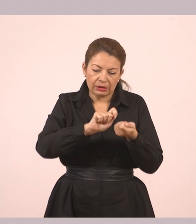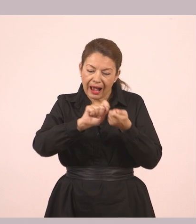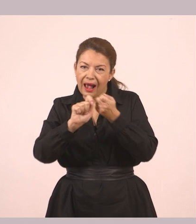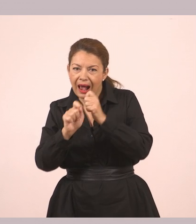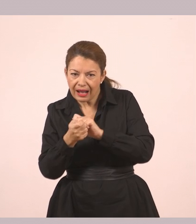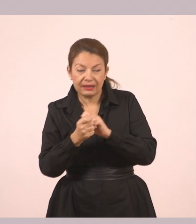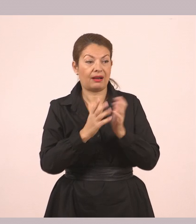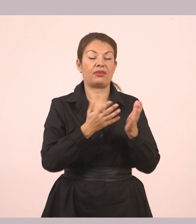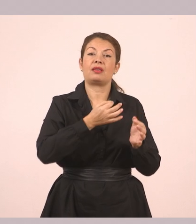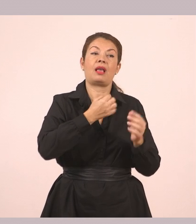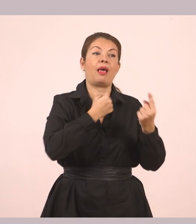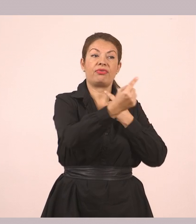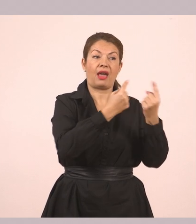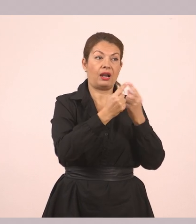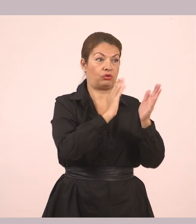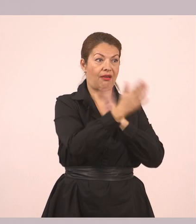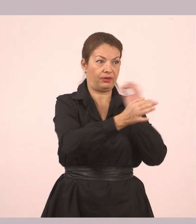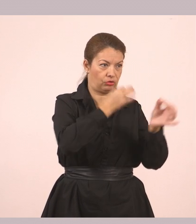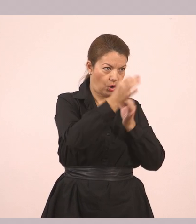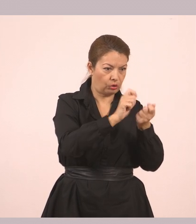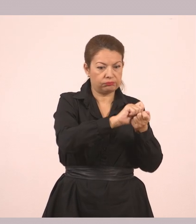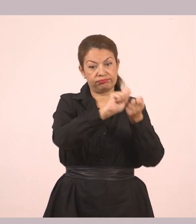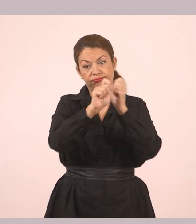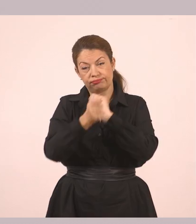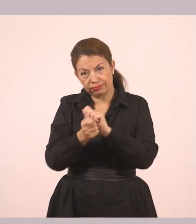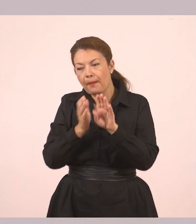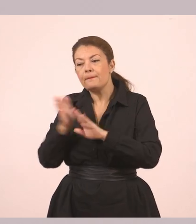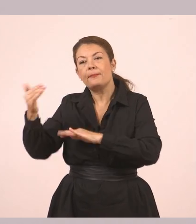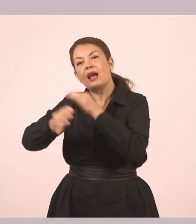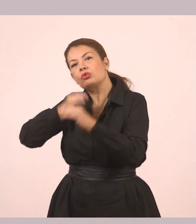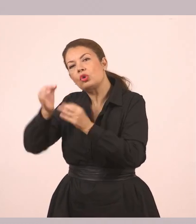τον ευθύ λόγο και να τον κάνουμε πλάγιο λόγο.